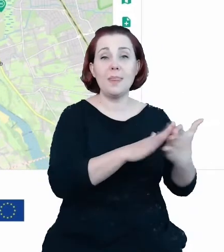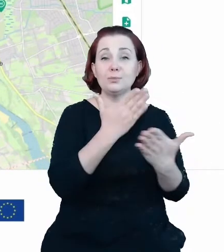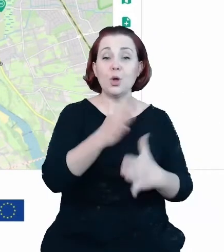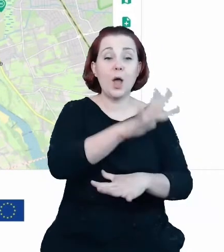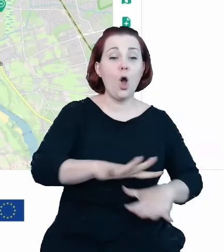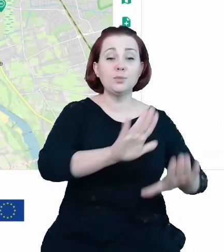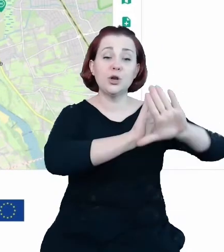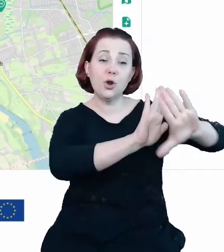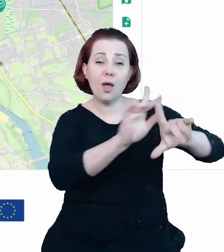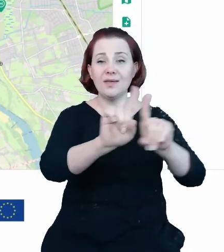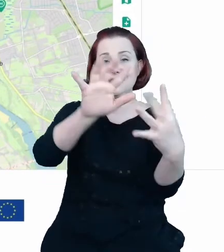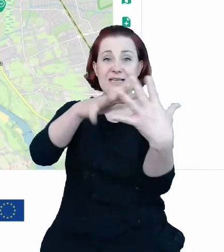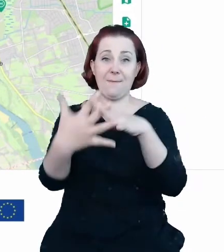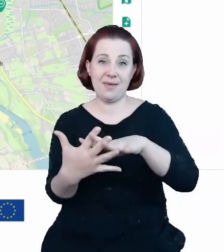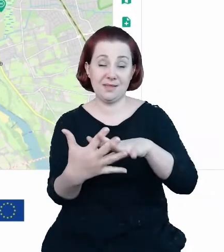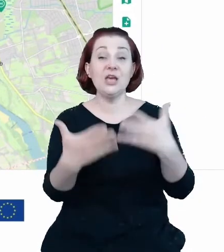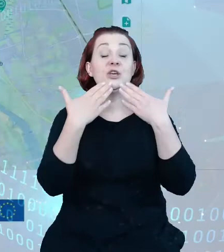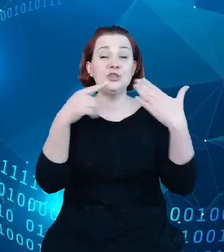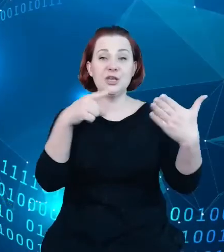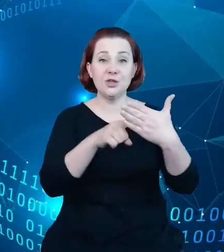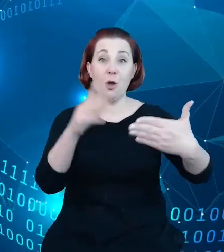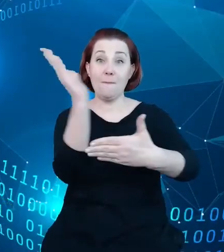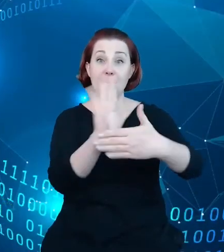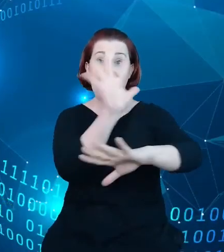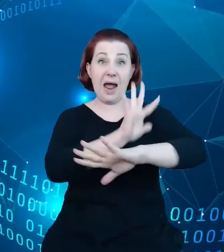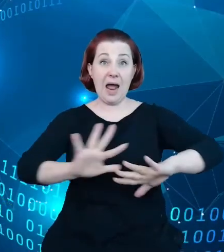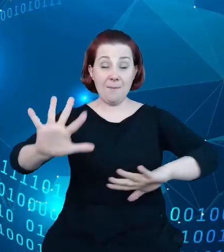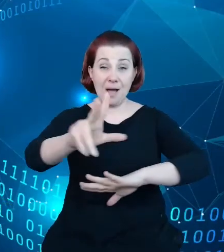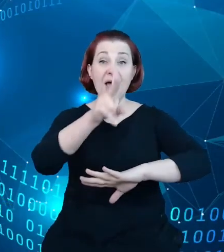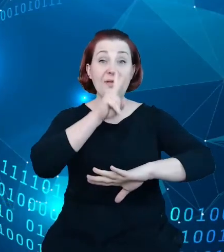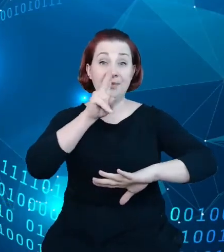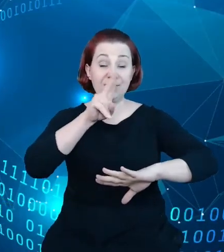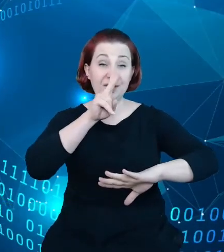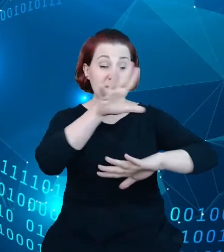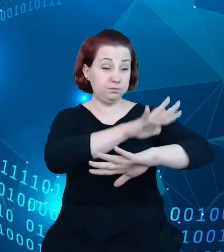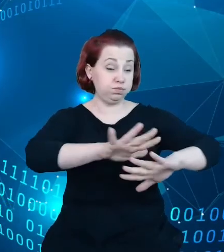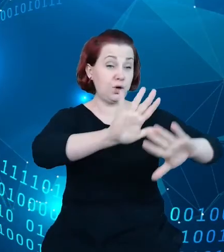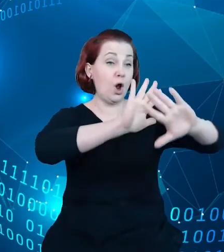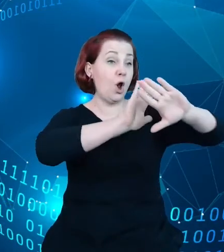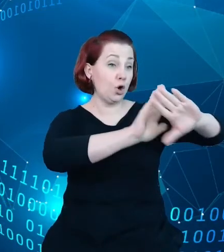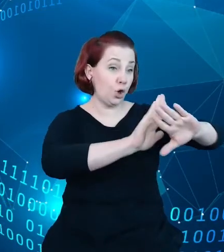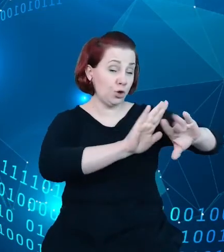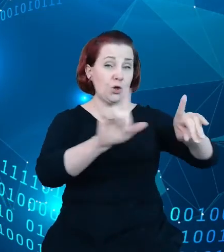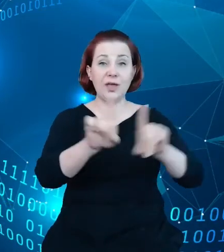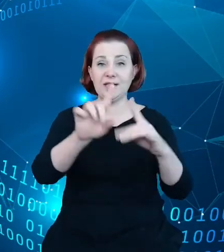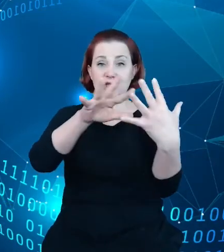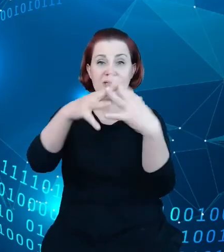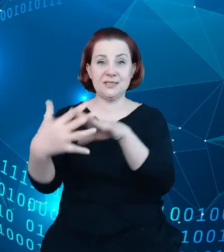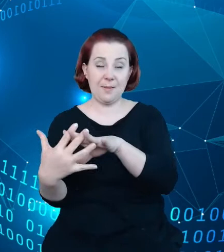jednej mapie i możemy zaprezentować obiekty chronione oraz zabytki i rejestry